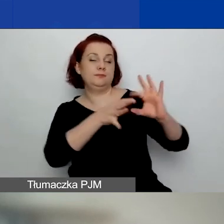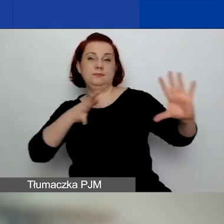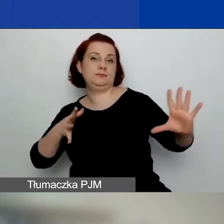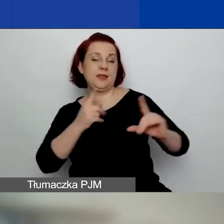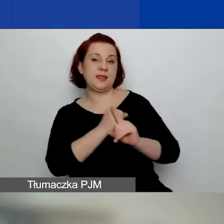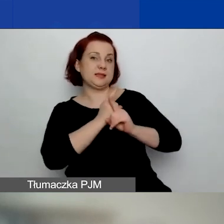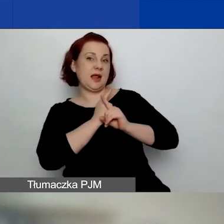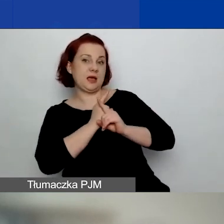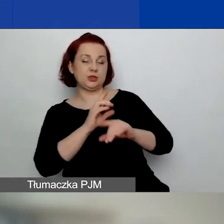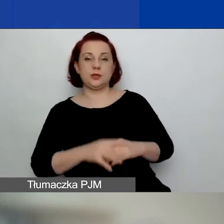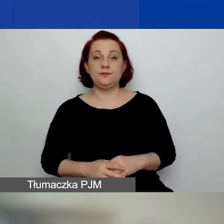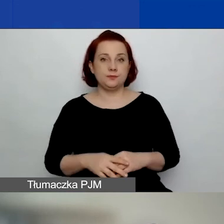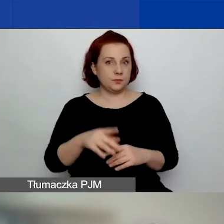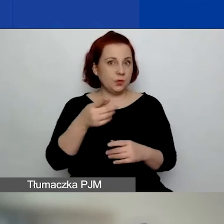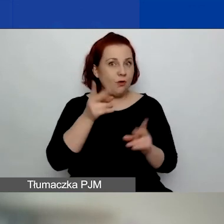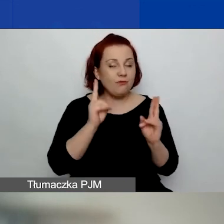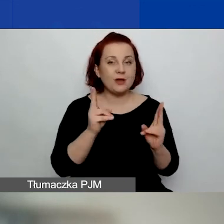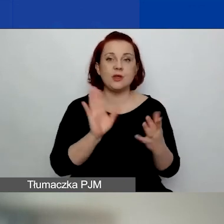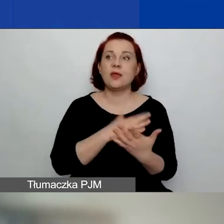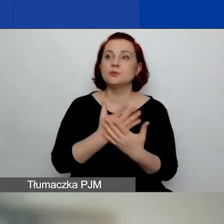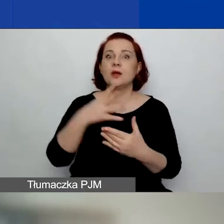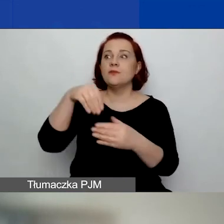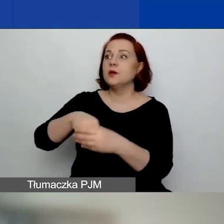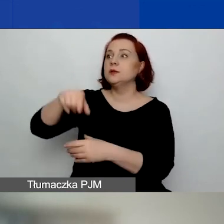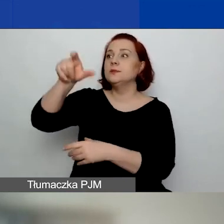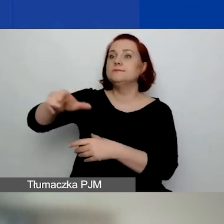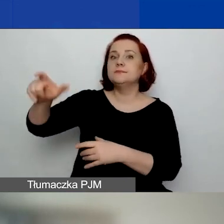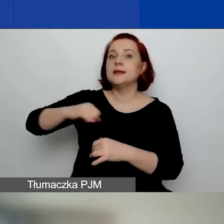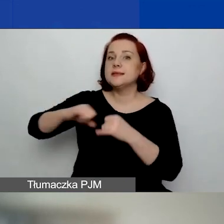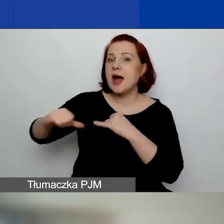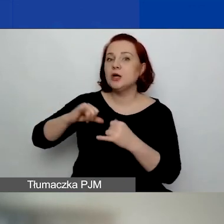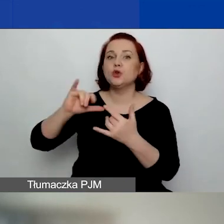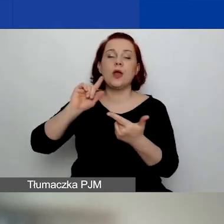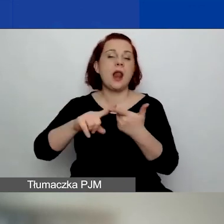jeżeli u kogoś w zarządzie lub w radzie jest polityk.